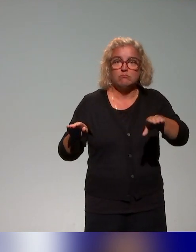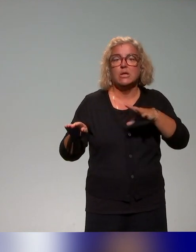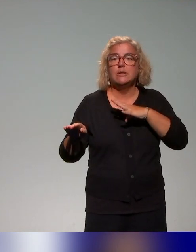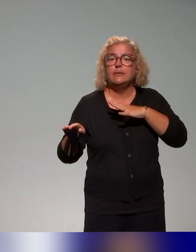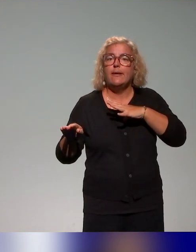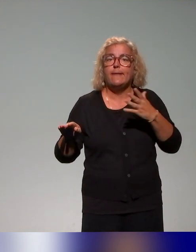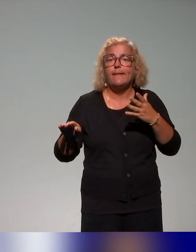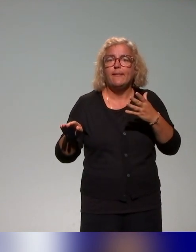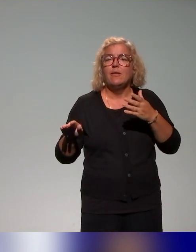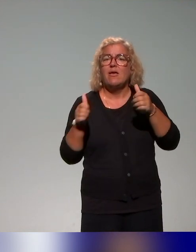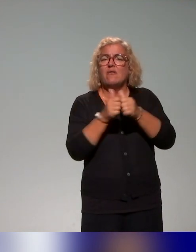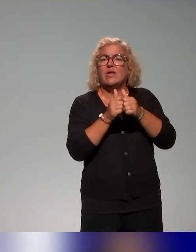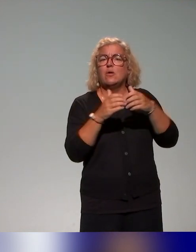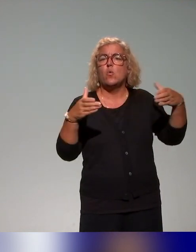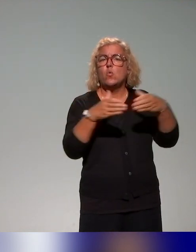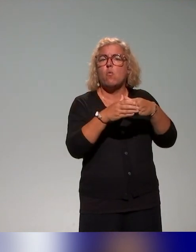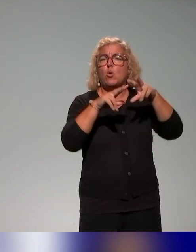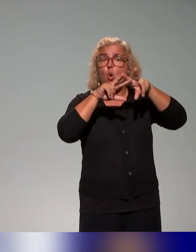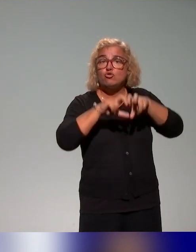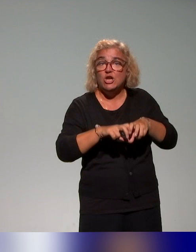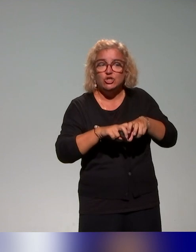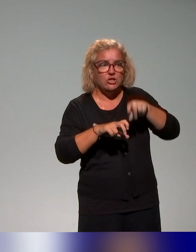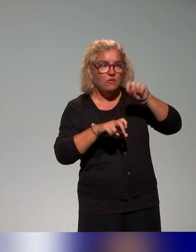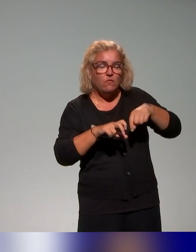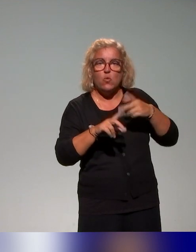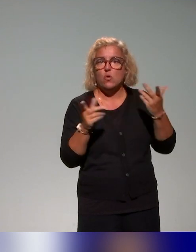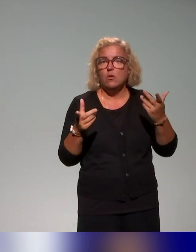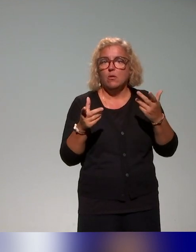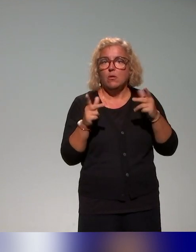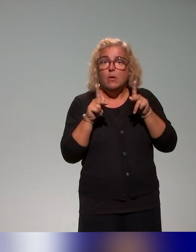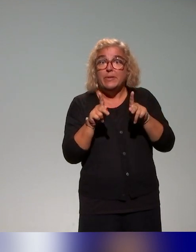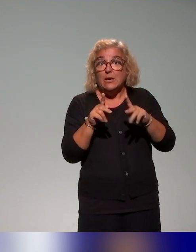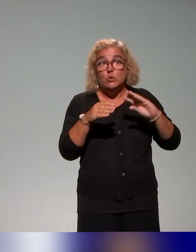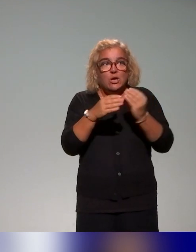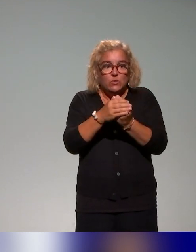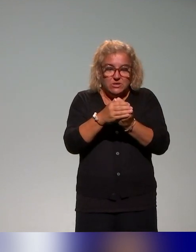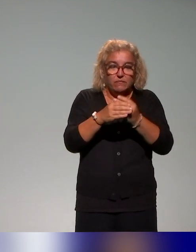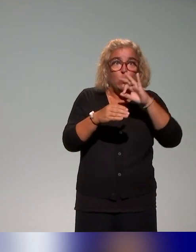avec la recherche, c'est l'idée de pouvoir outiller sur ces questions de pédagogie inclusive, les différents acteurs – donc leur